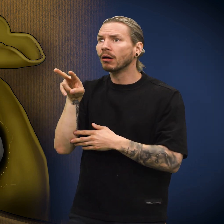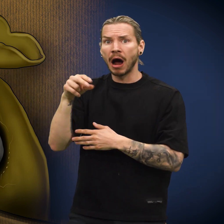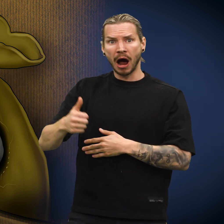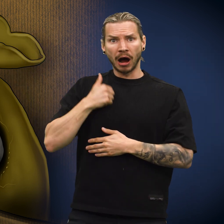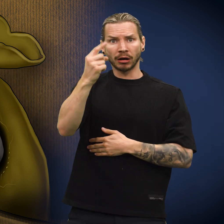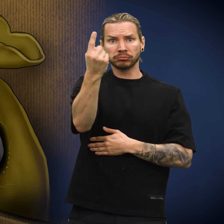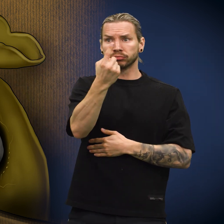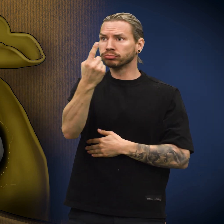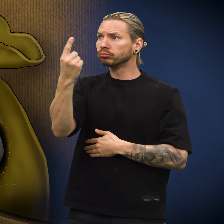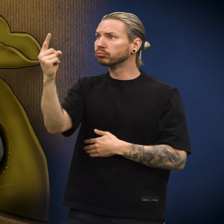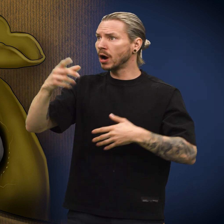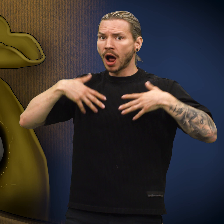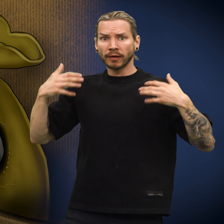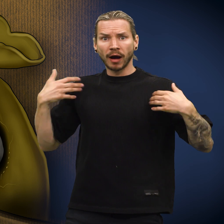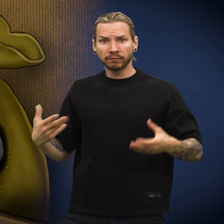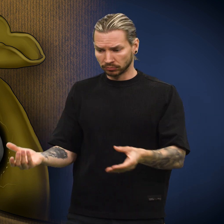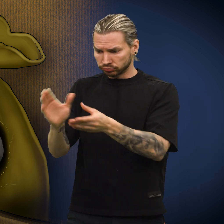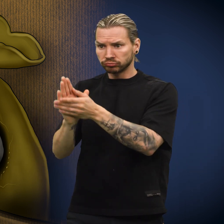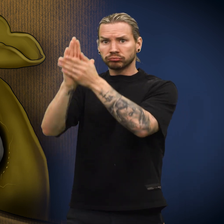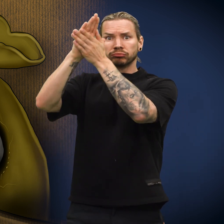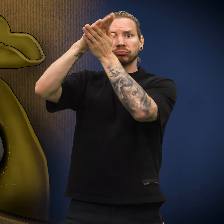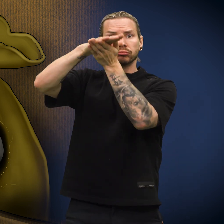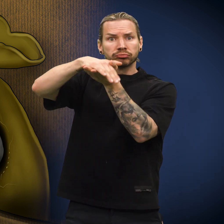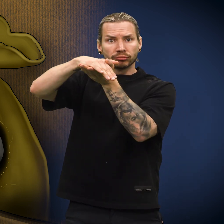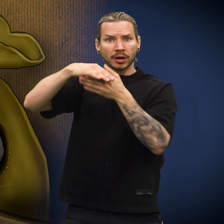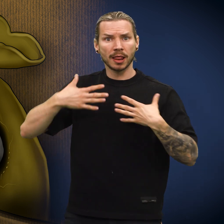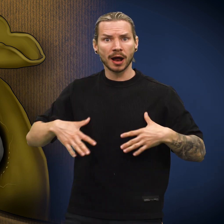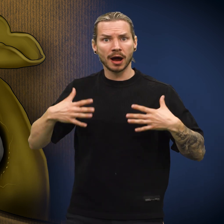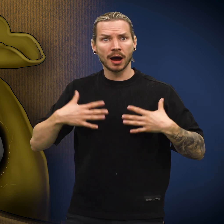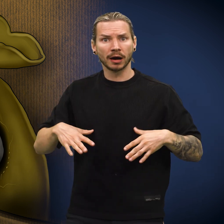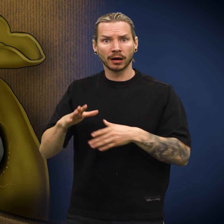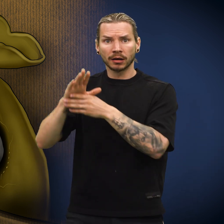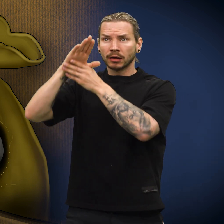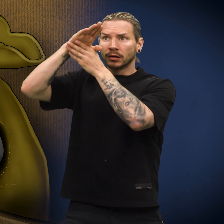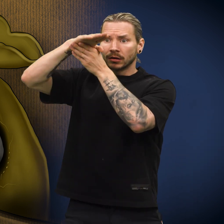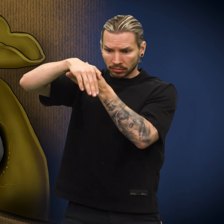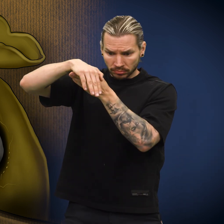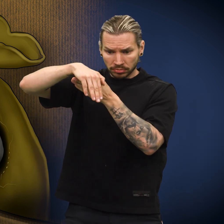Herren tok av seg klærne, brettet dem og hang dem over en stol.